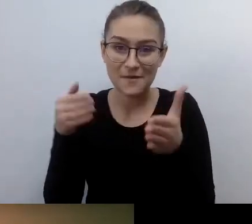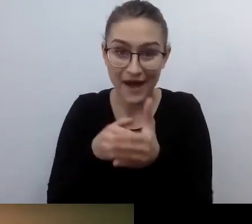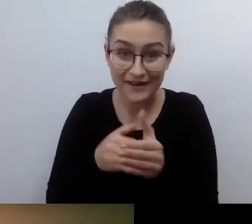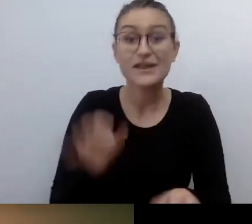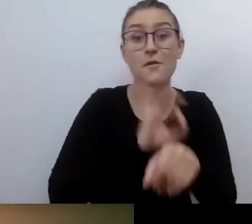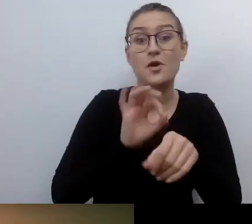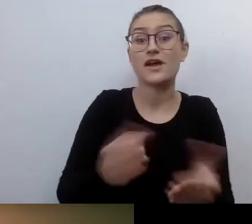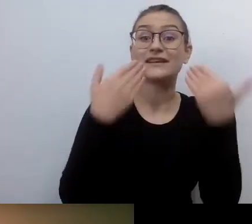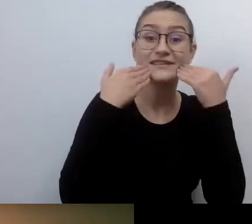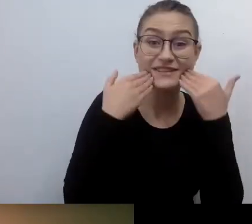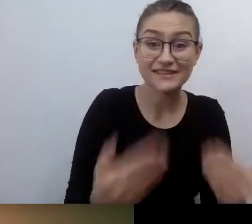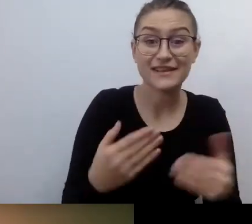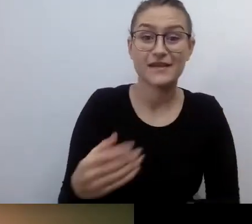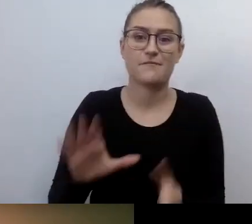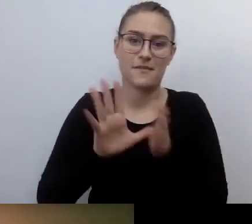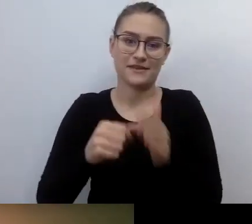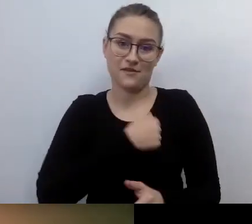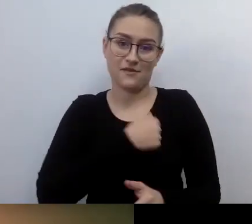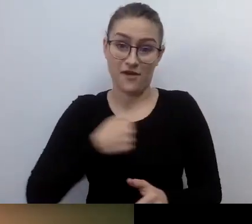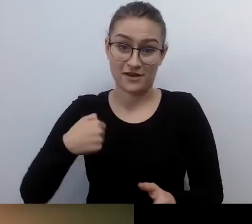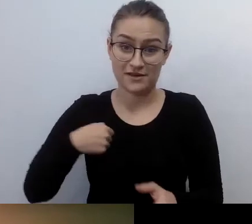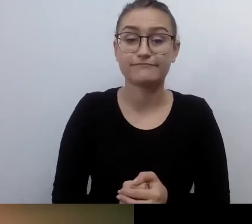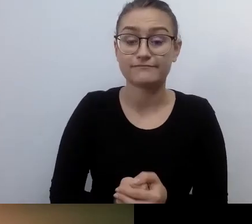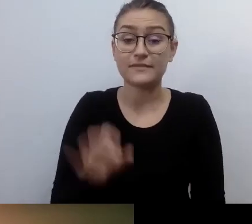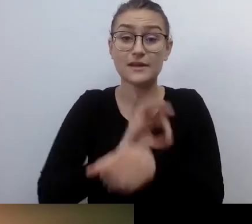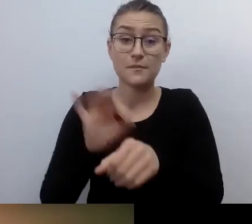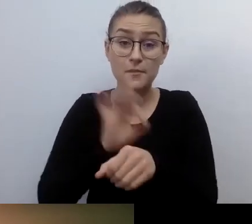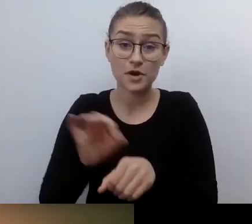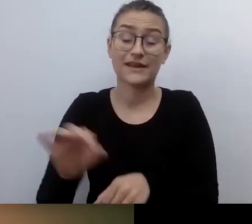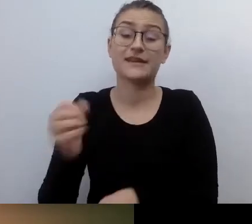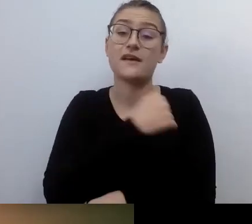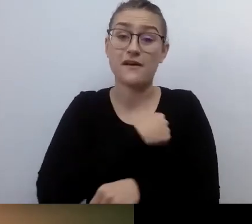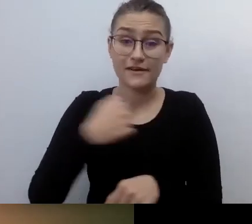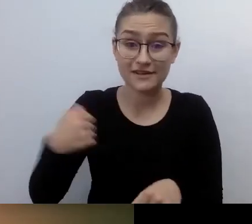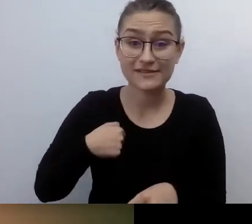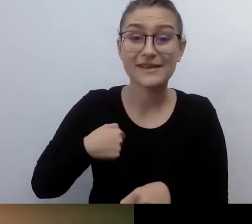projekt Warszawska Akademia Dostępności trwa 3 lata. Dla m.st. Warszawy realizuje go Fundacja Kultury bez Barier